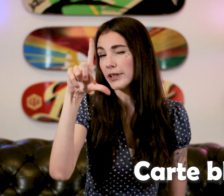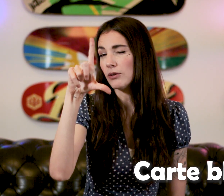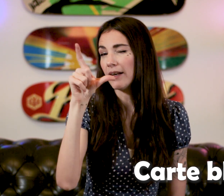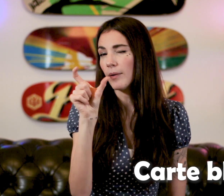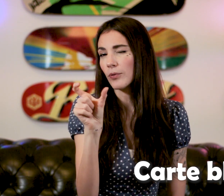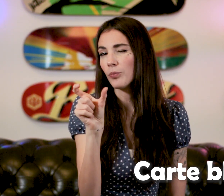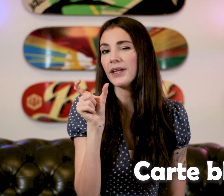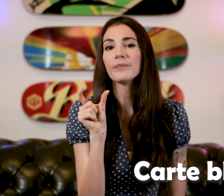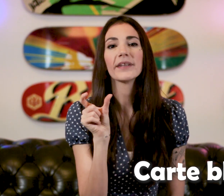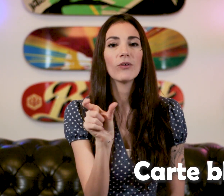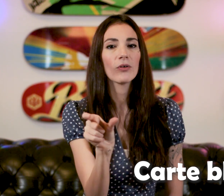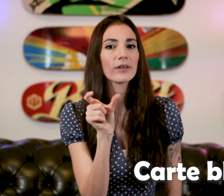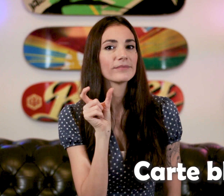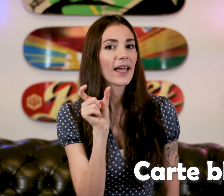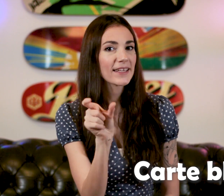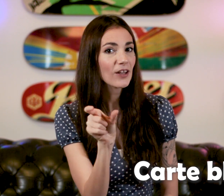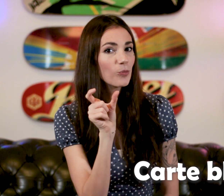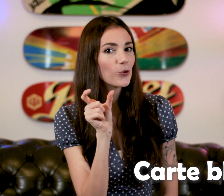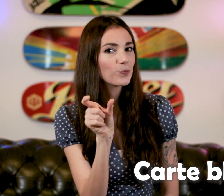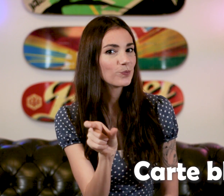Vous voyez le "L", on le plie et on rentre "Carte bleue"